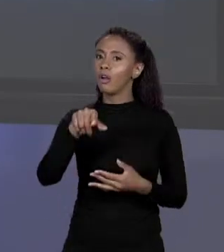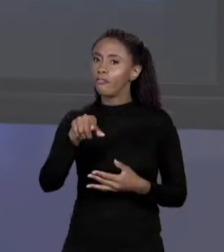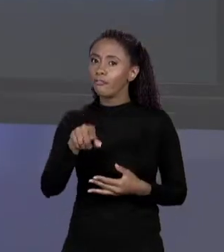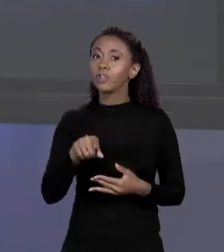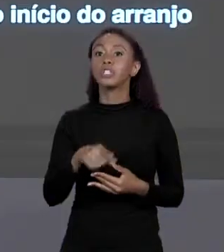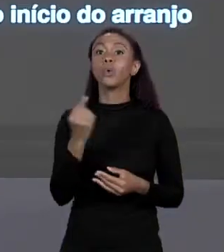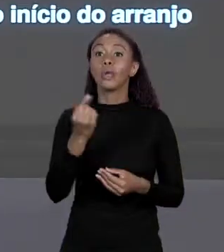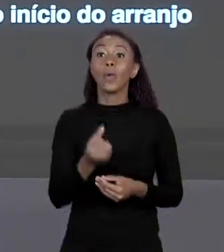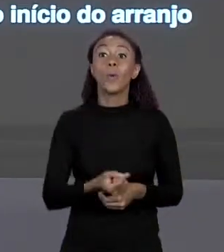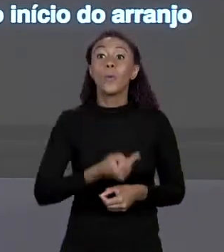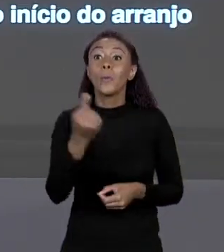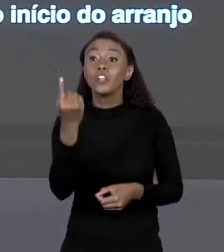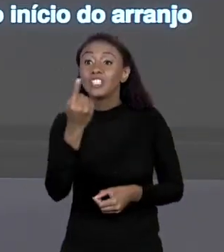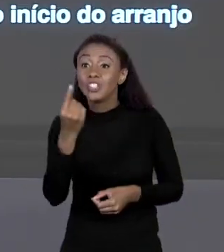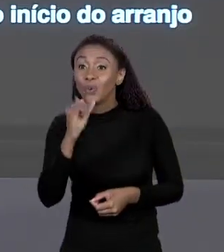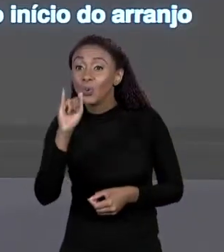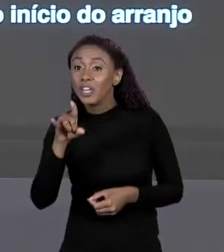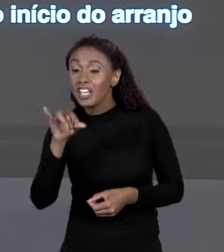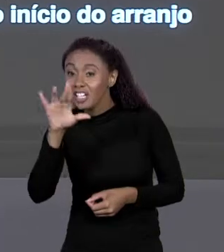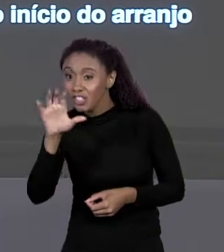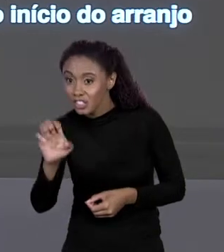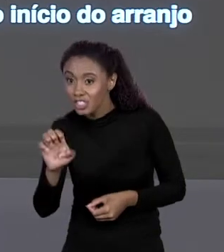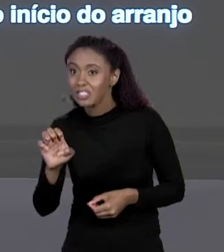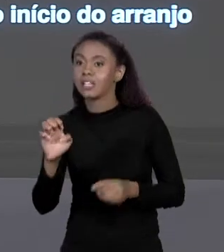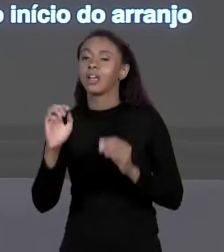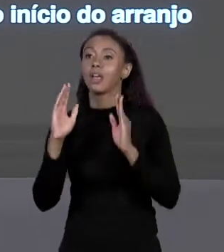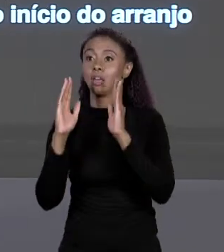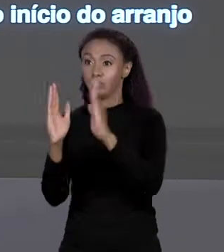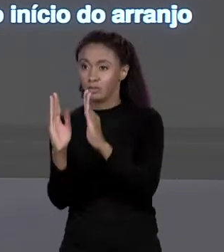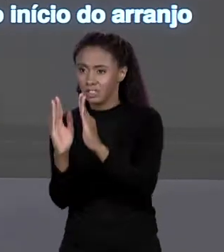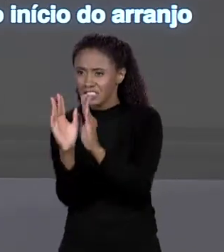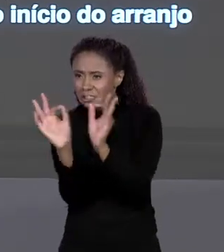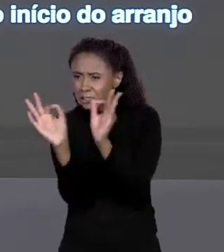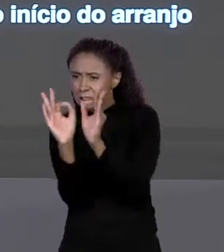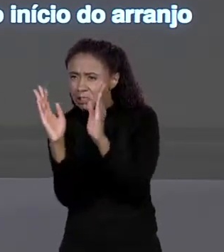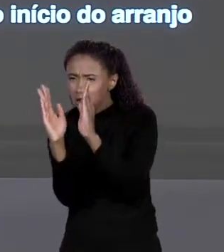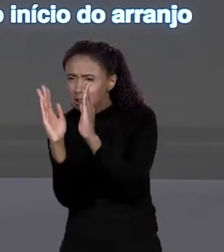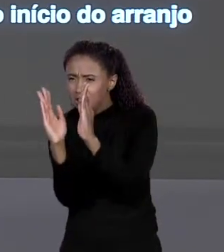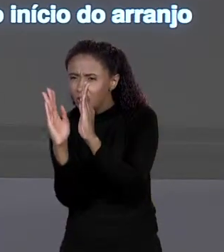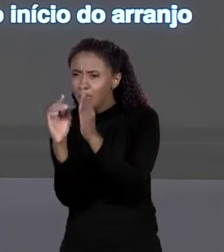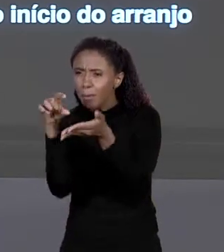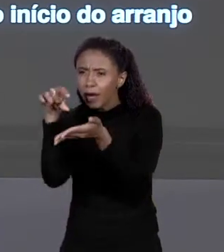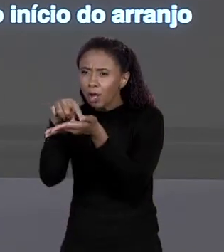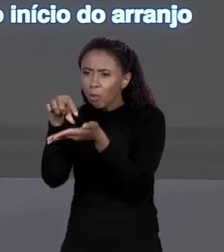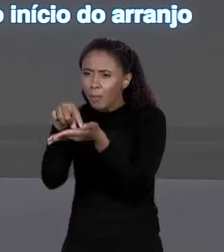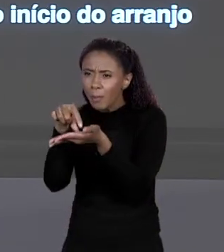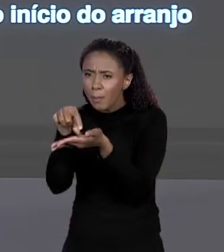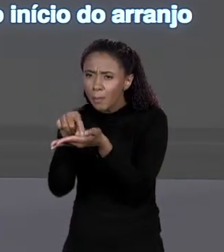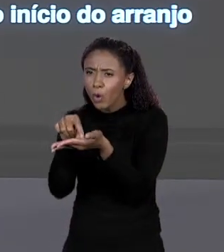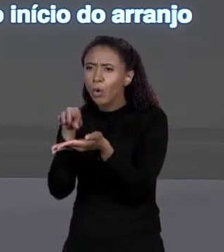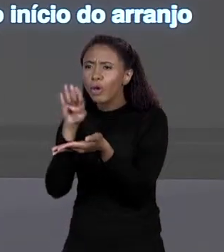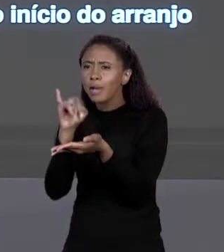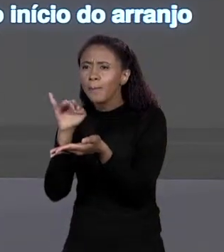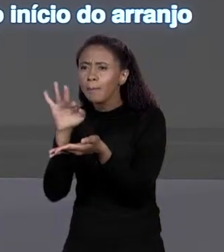TAMANHO DE CADA CAIXINHA DESSAS, VEZES O ÍNDICE, É ASSIM QUE ELE FAZ. POR ISSO